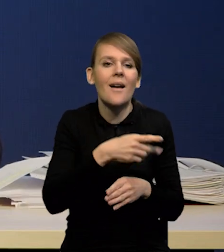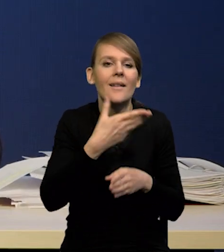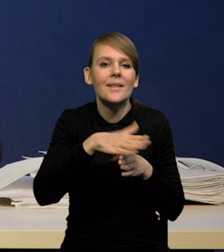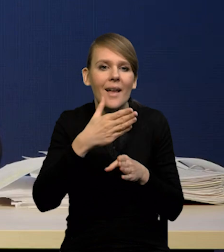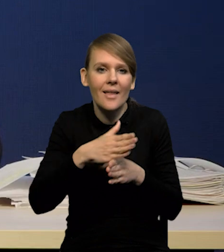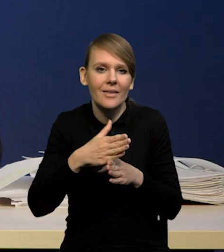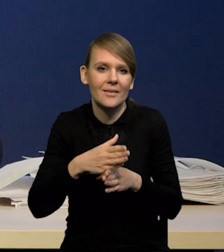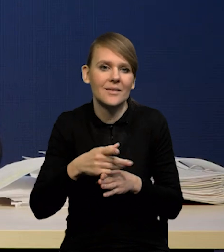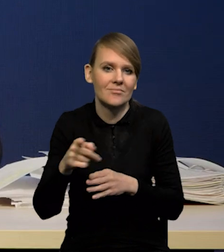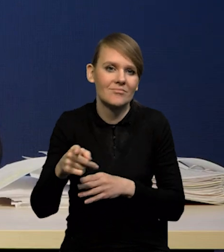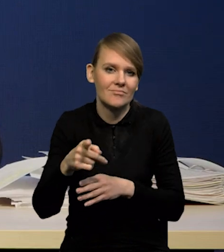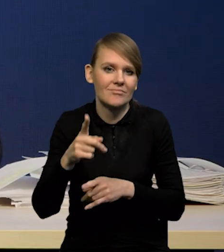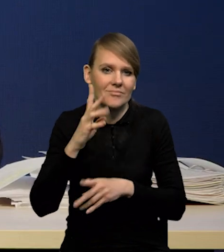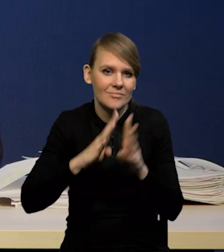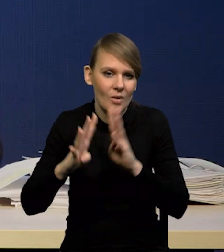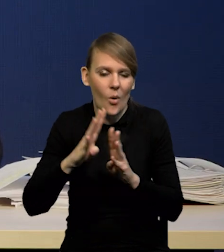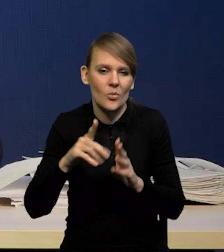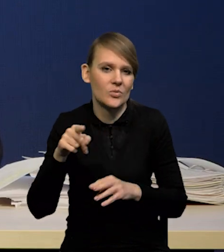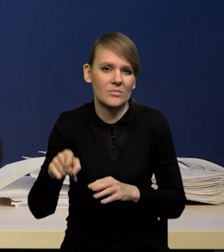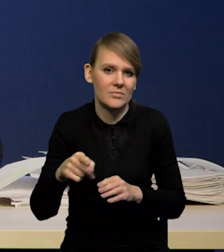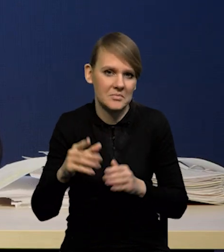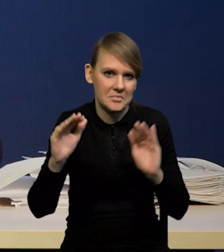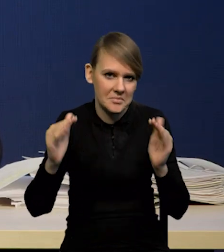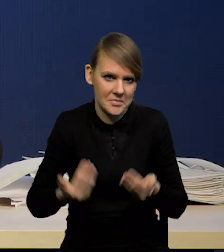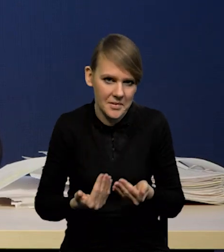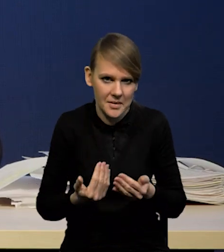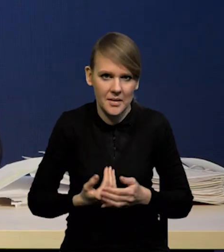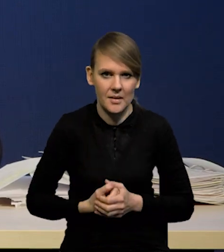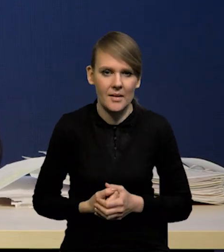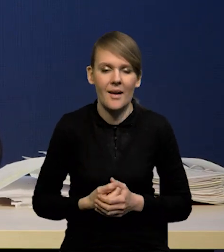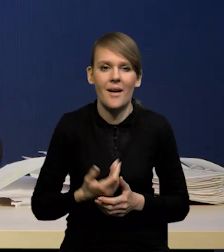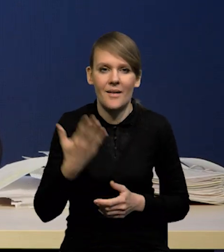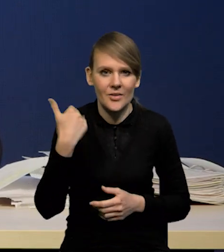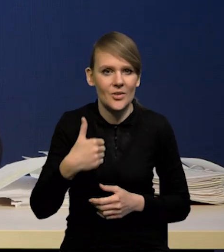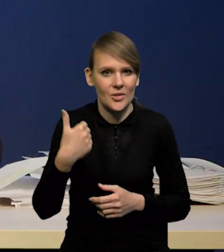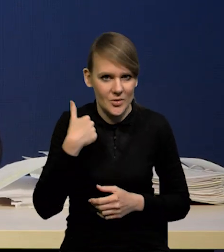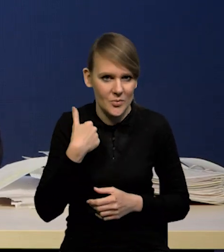Również ich dynamika spadła istotnie, a to był jakiś kawałek